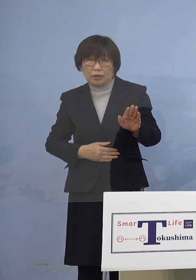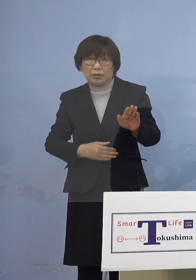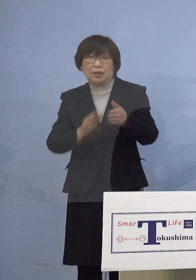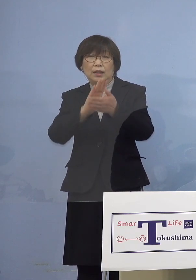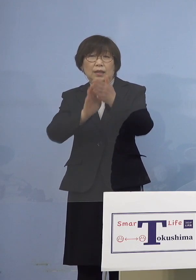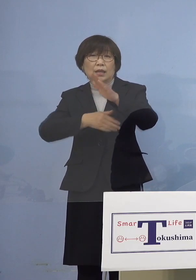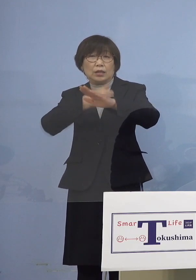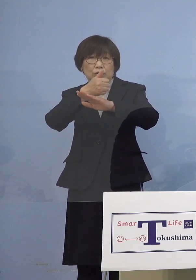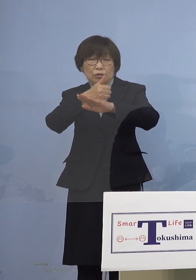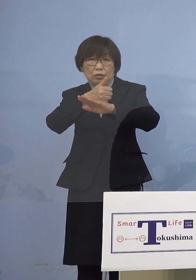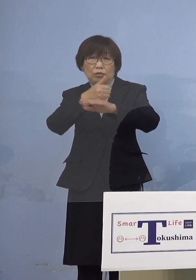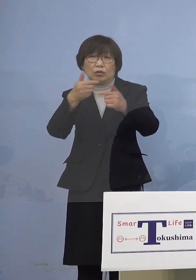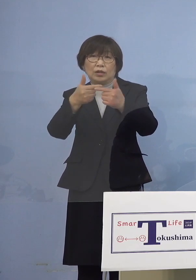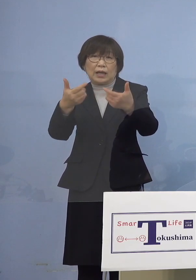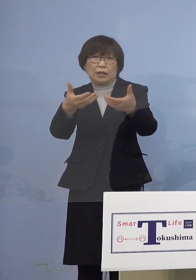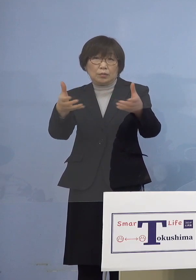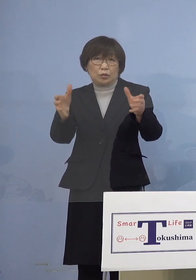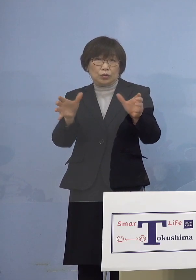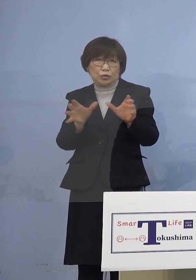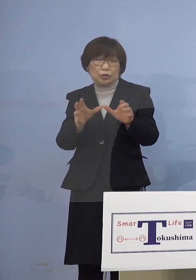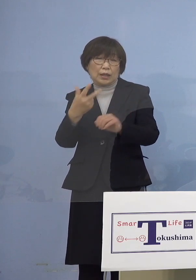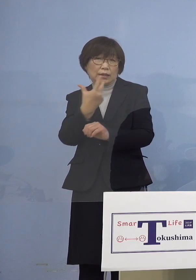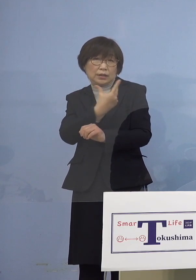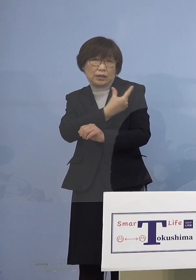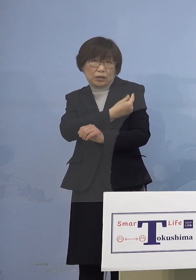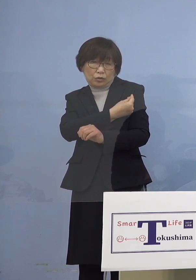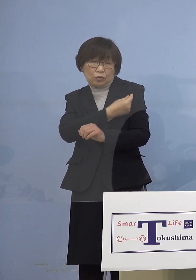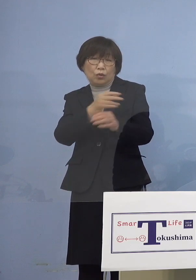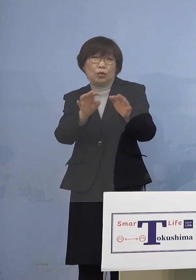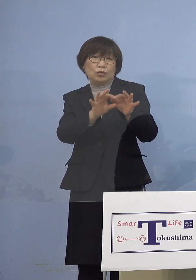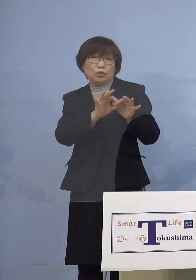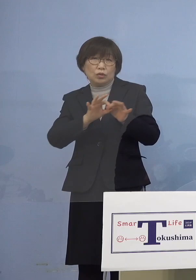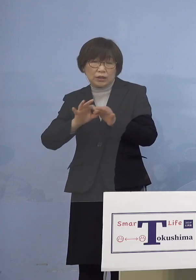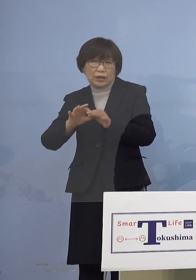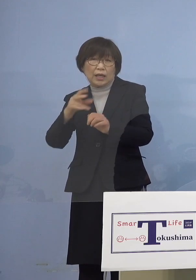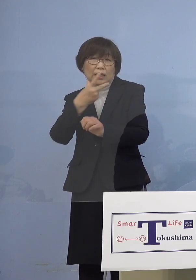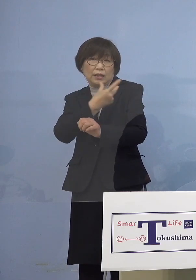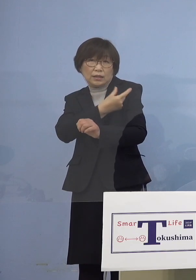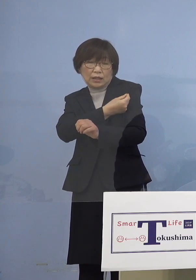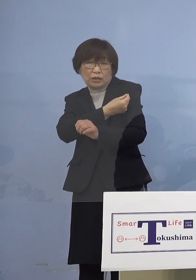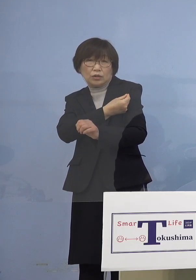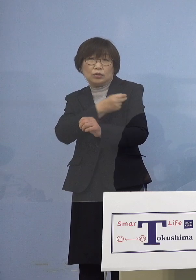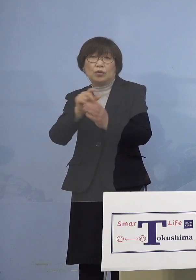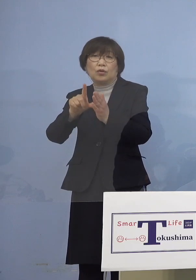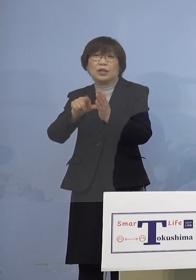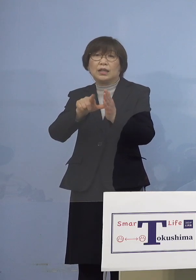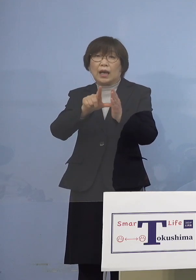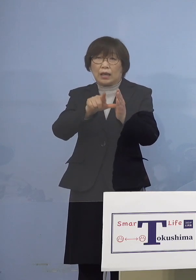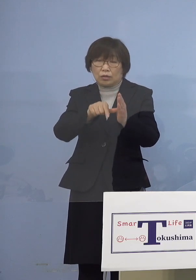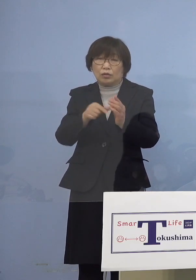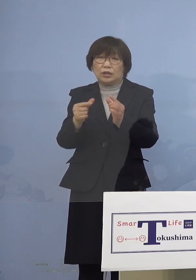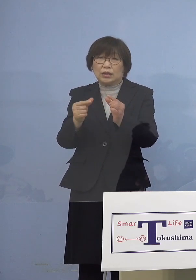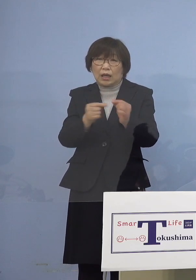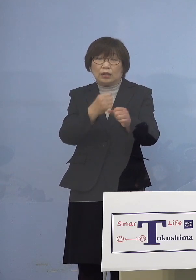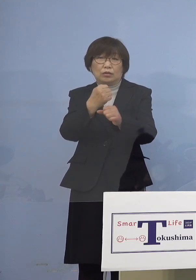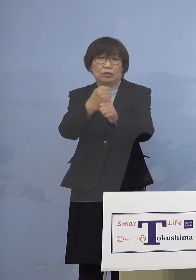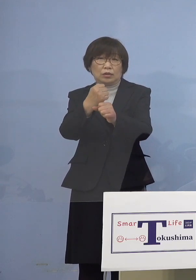大規模集団接種を通じまして 接種の機会をしっかりと 確保して参りますので こちらにありますように